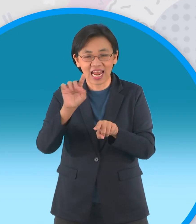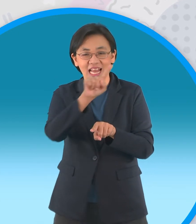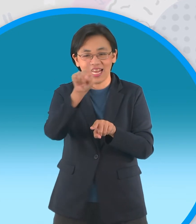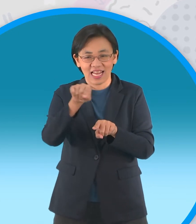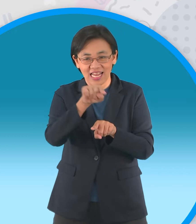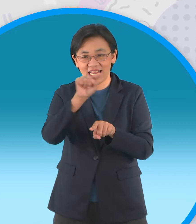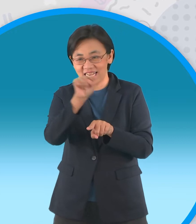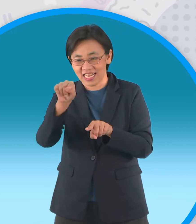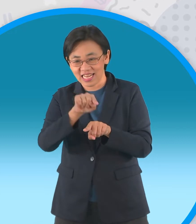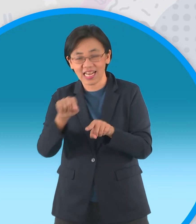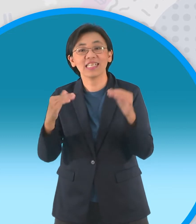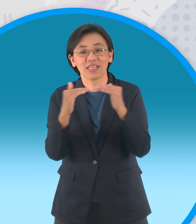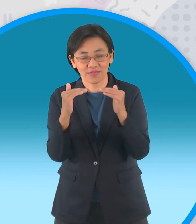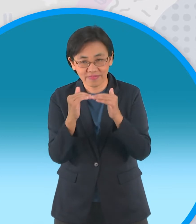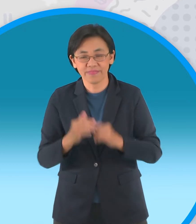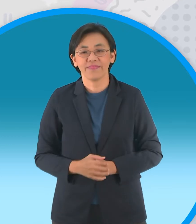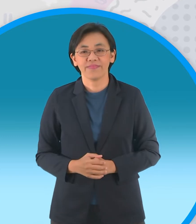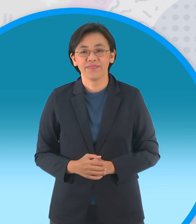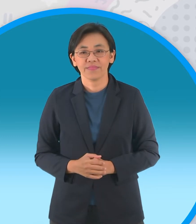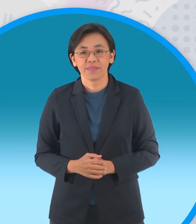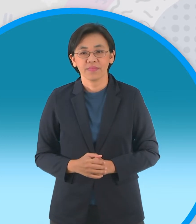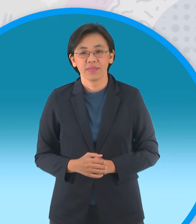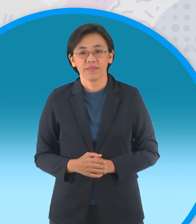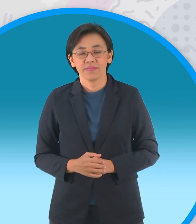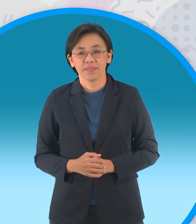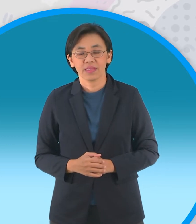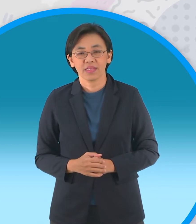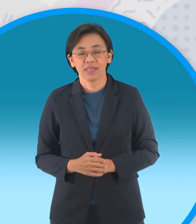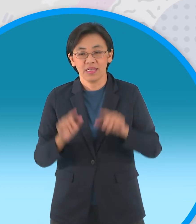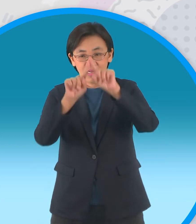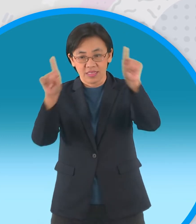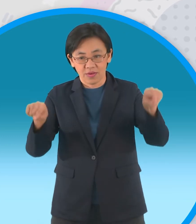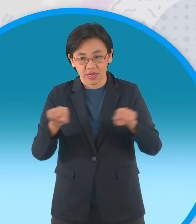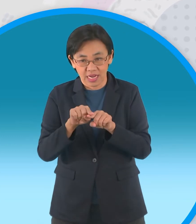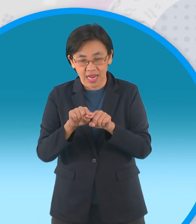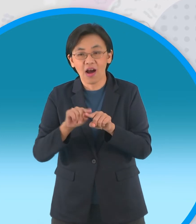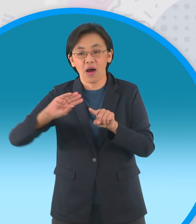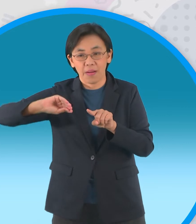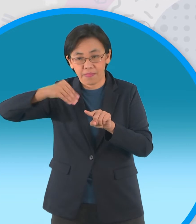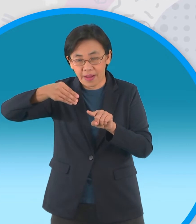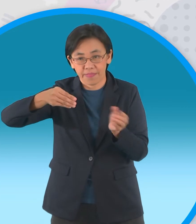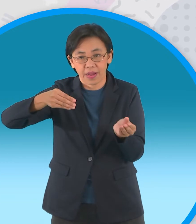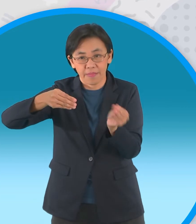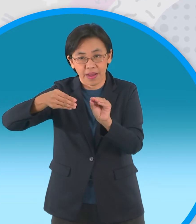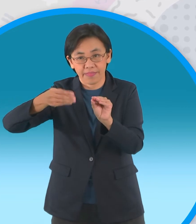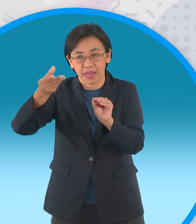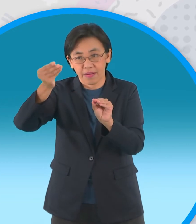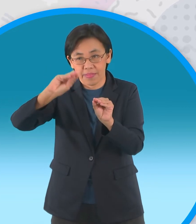พับมุมนะครับทั้งสี่ มุมเลยพับเข้าหาจุด กึ่งกลาง